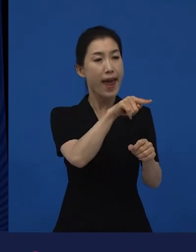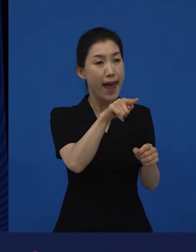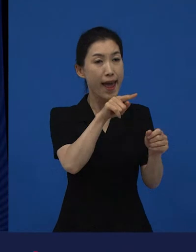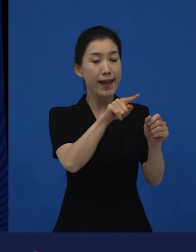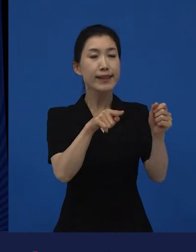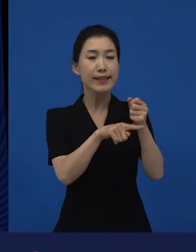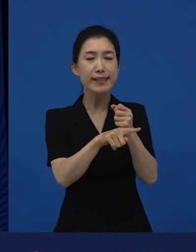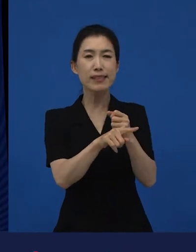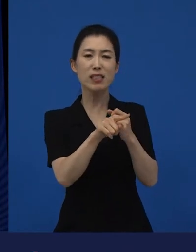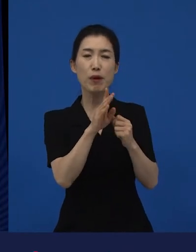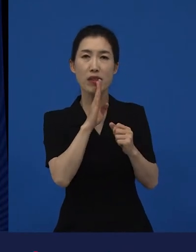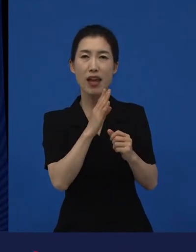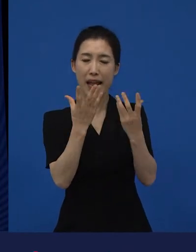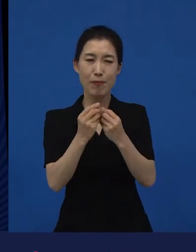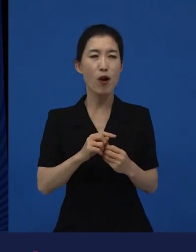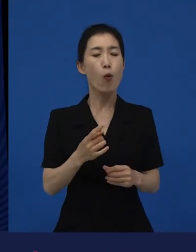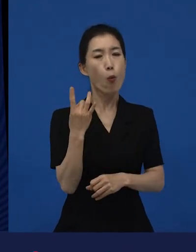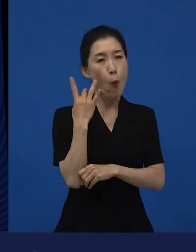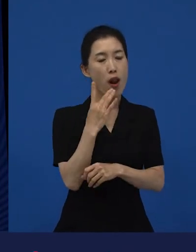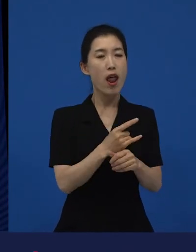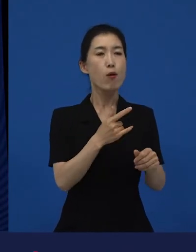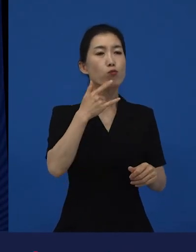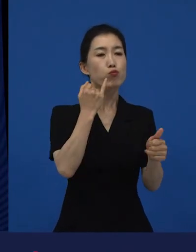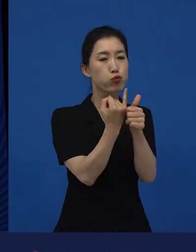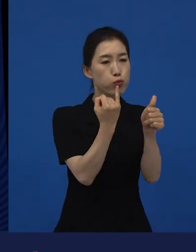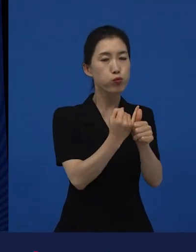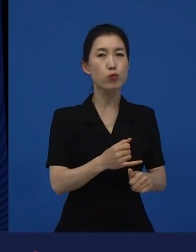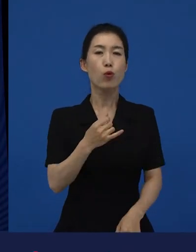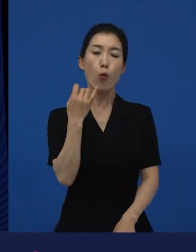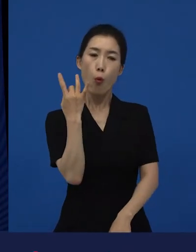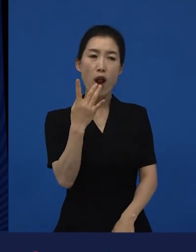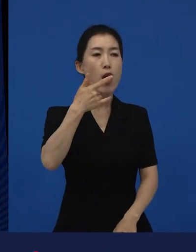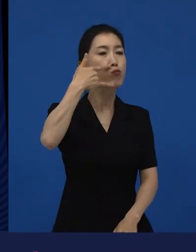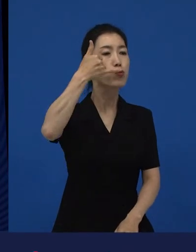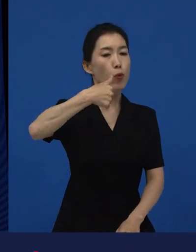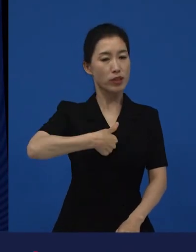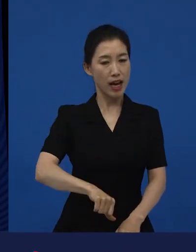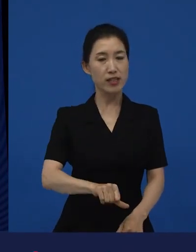기존의 부부는, 기존의 부모와 자식은, 기존의 우정은